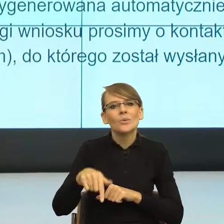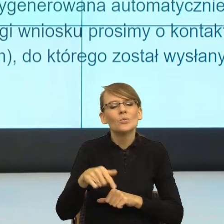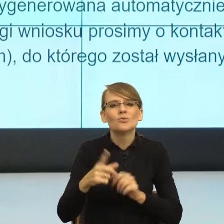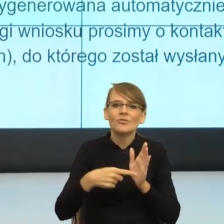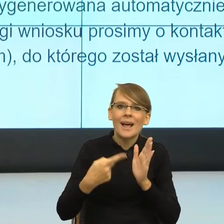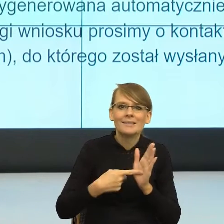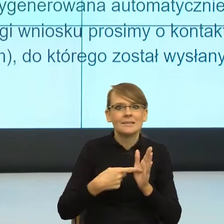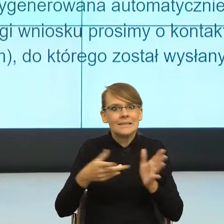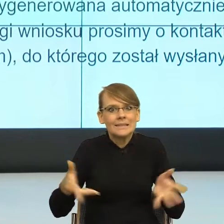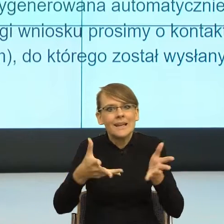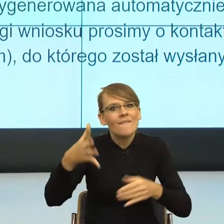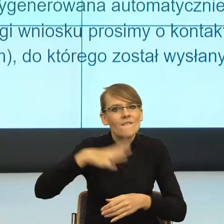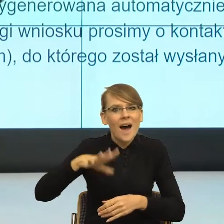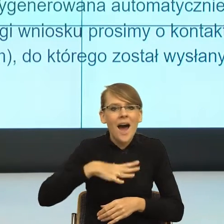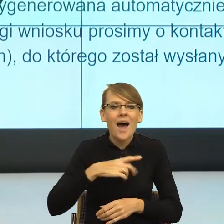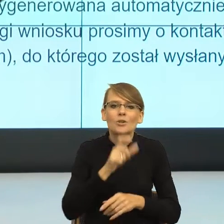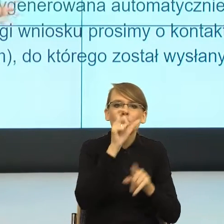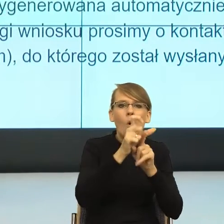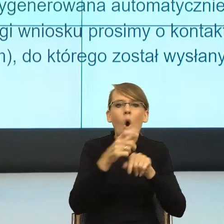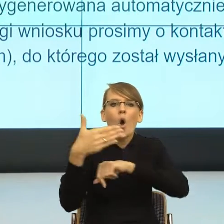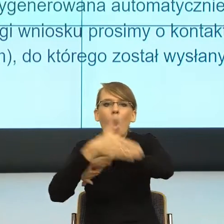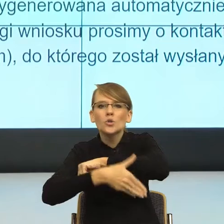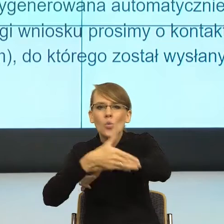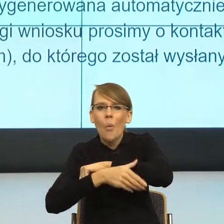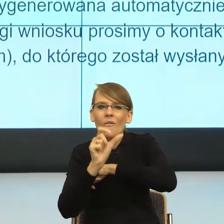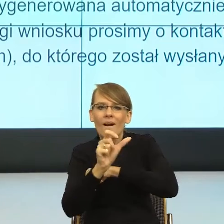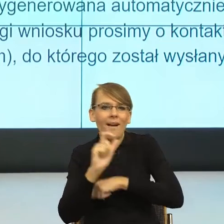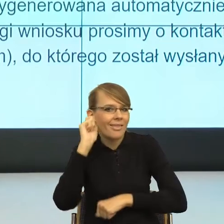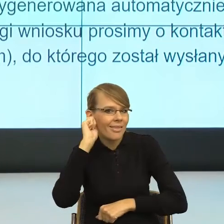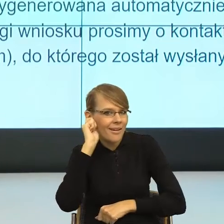To jest proces, który się dzieje. Zaczęła go pani ministra Mucha.